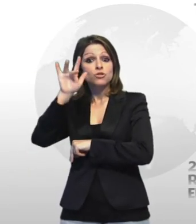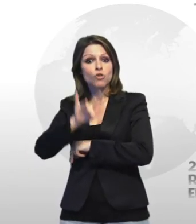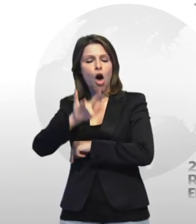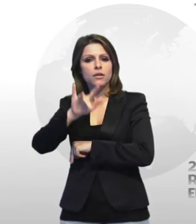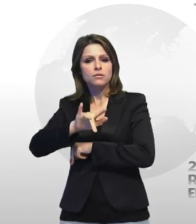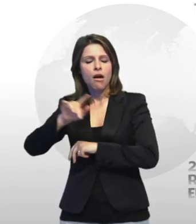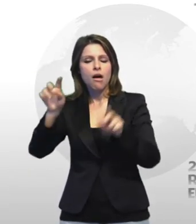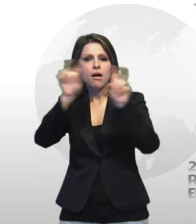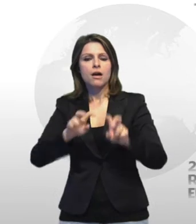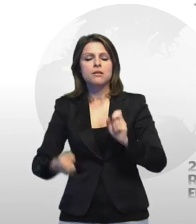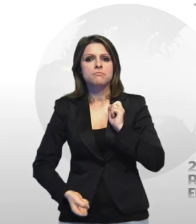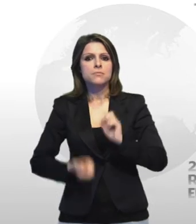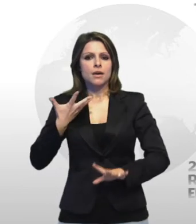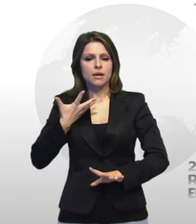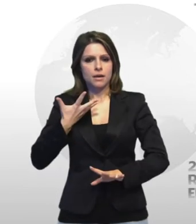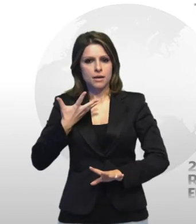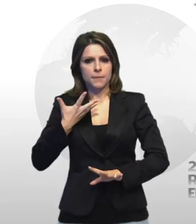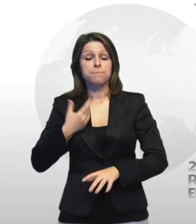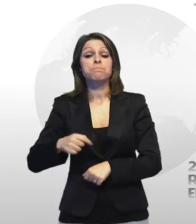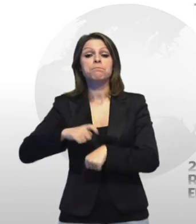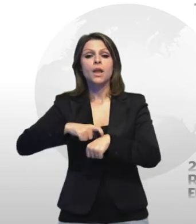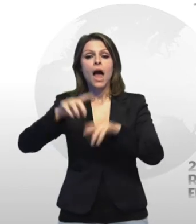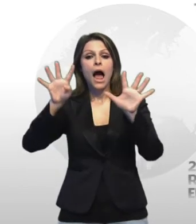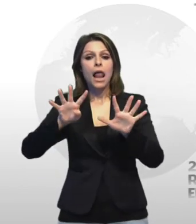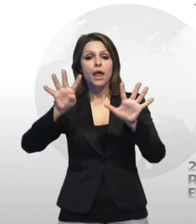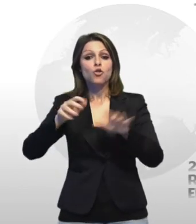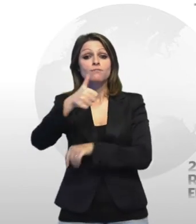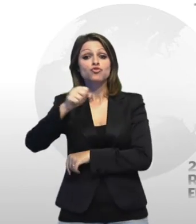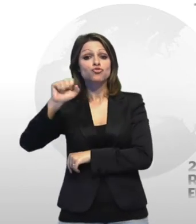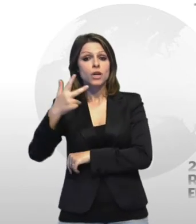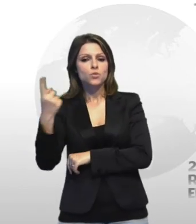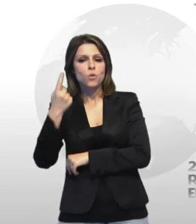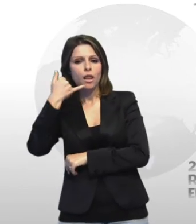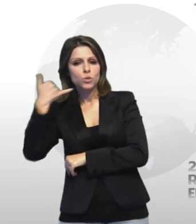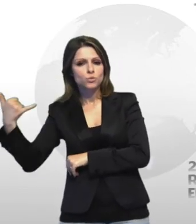intorno alle 9 e' giunta alla sala operativa centotredici la segnalazione